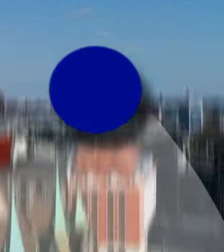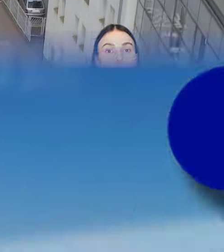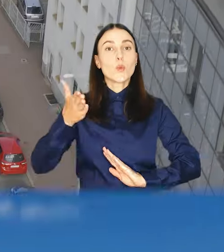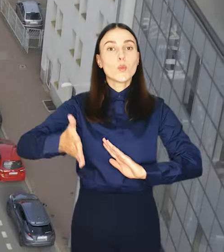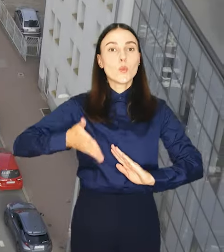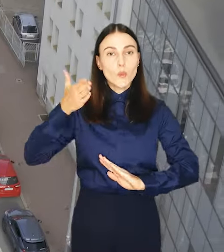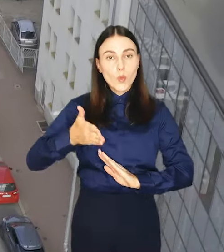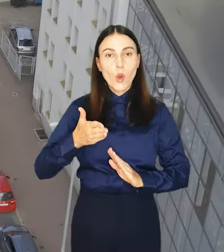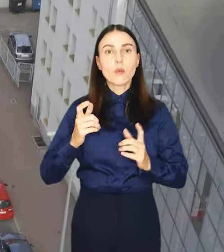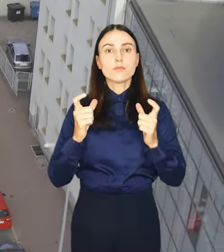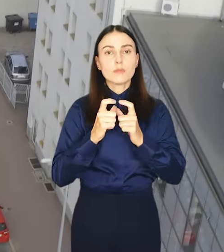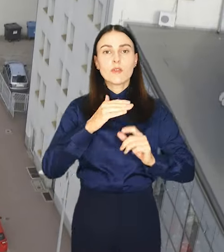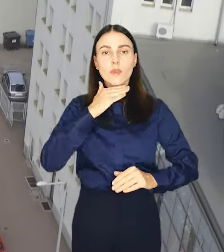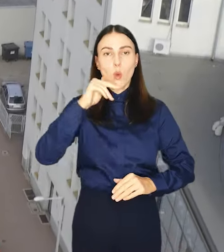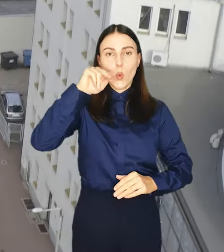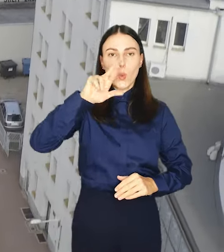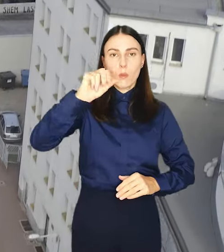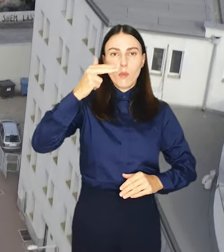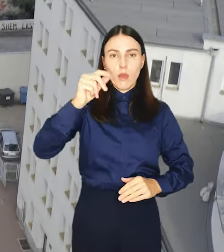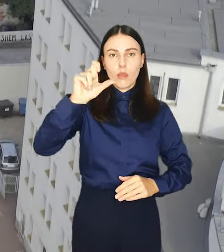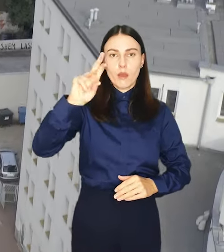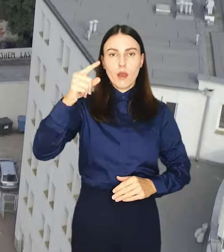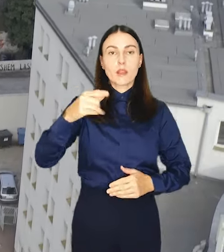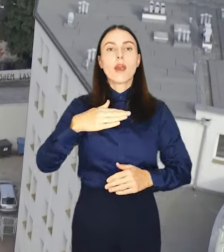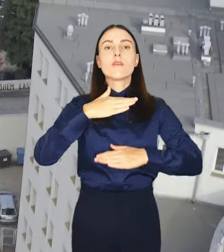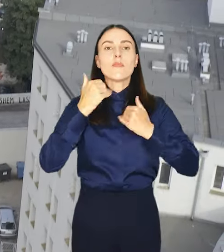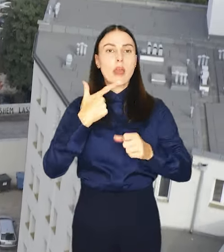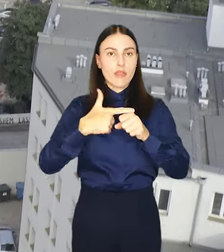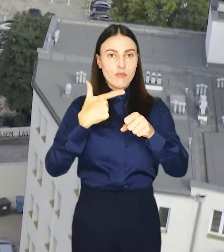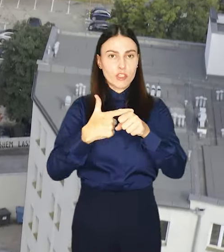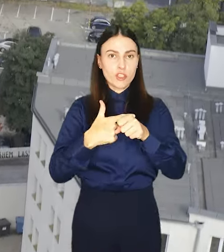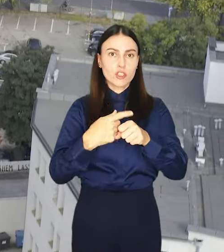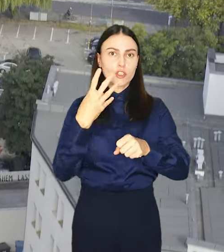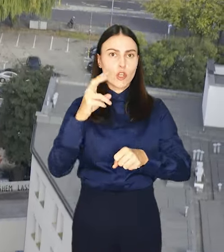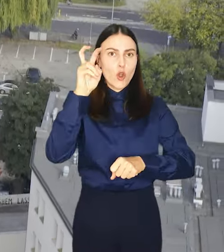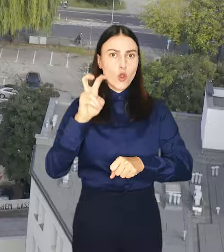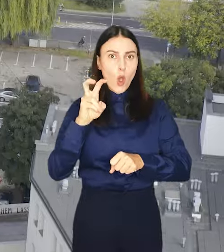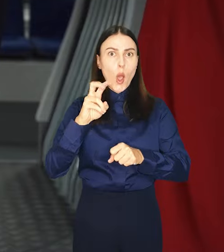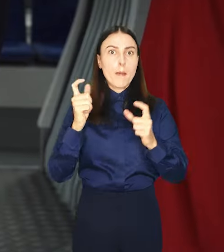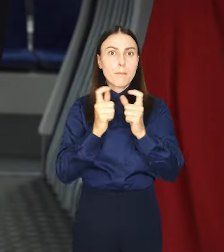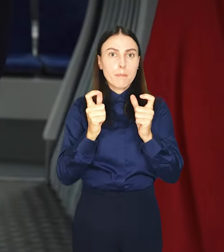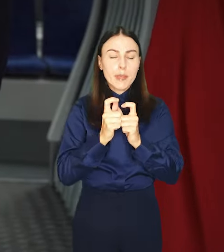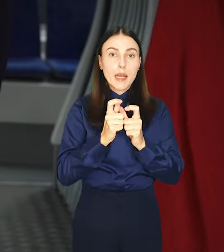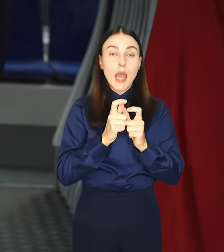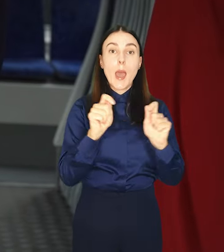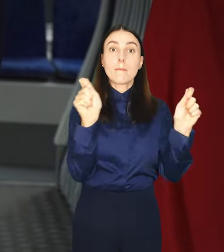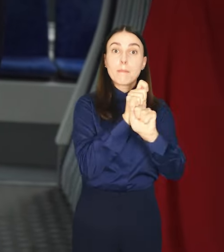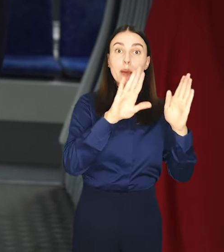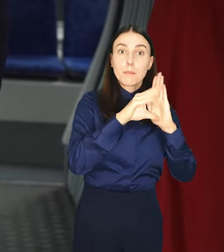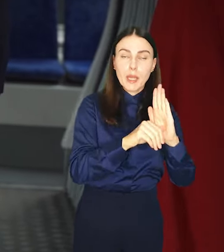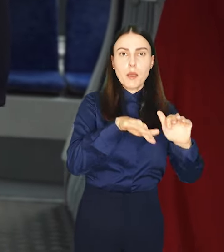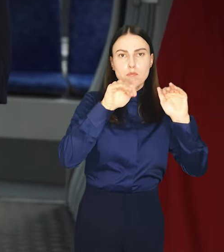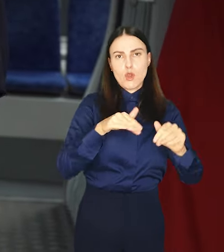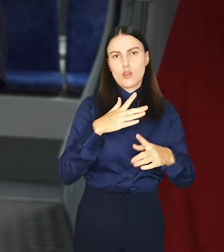Koleją na UrbanCard. Wystarczy co najmniej 24-godzinny bilet na komunikację miejską, aby swobodnie